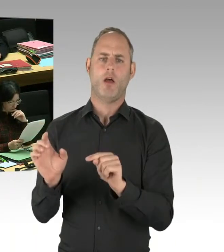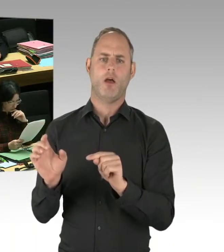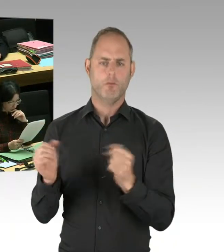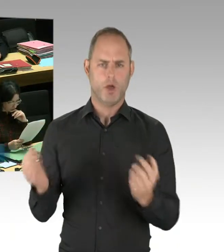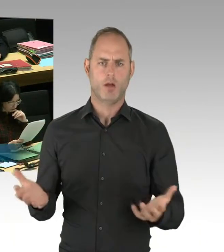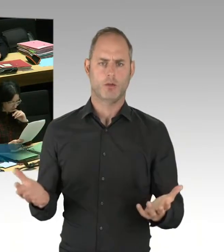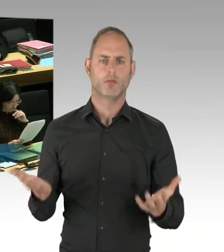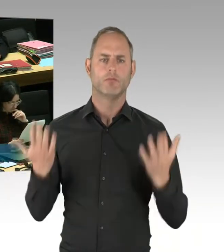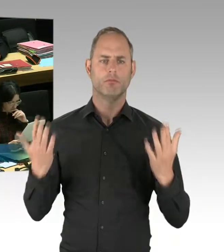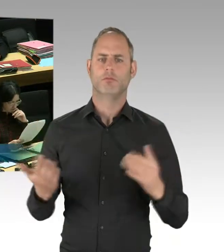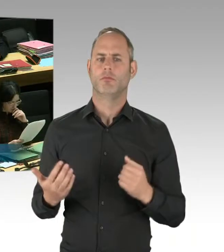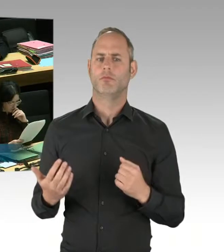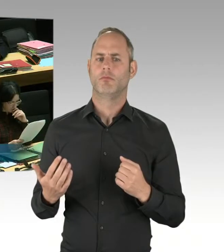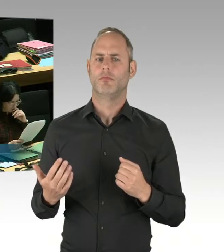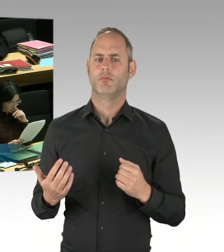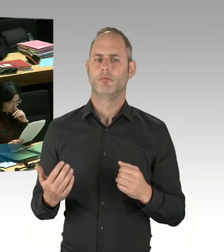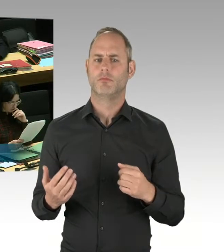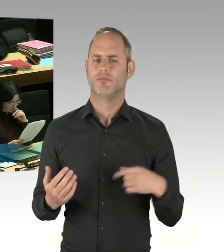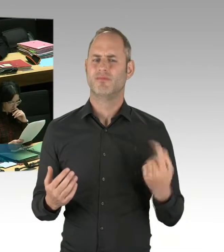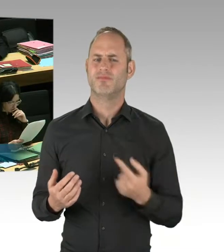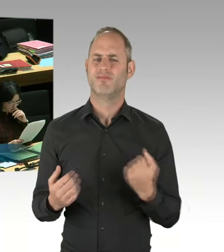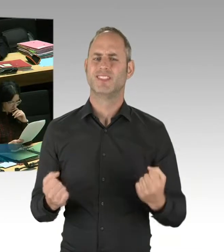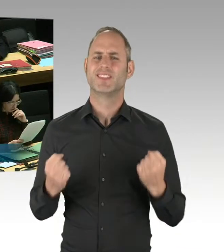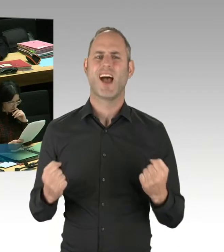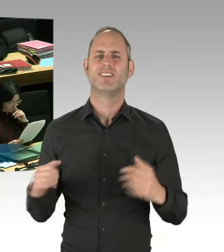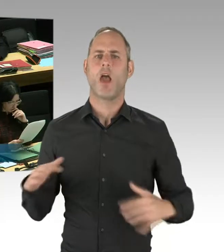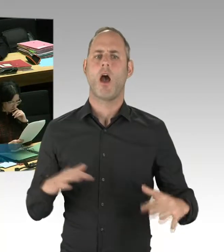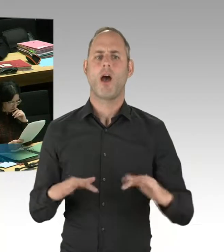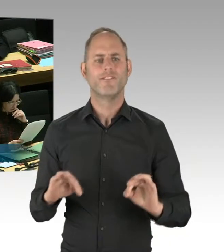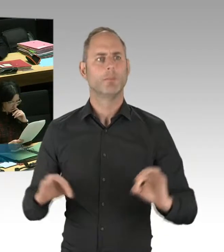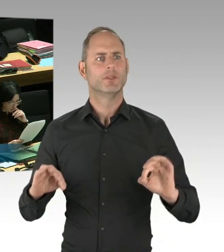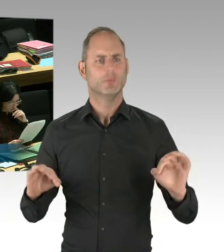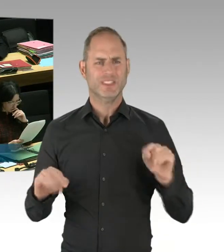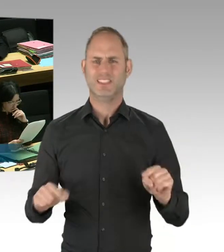Und dann Empfehlungen von entsprechenden Experten zu folgen